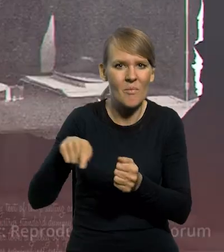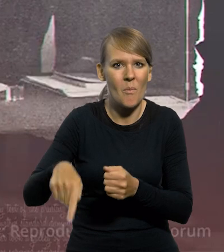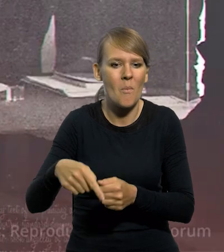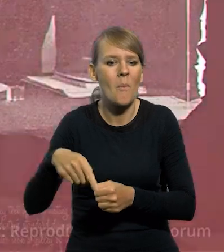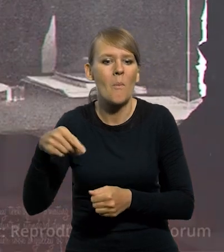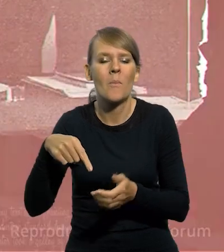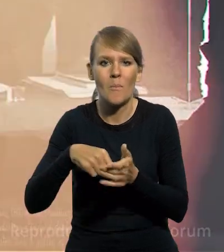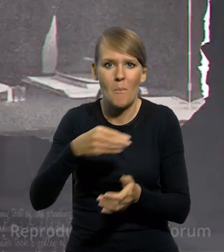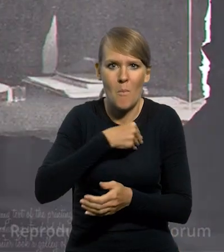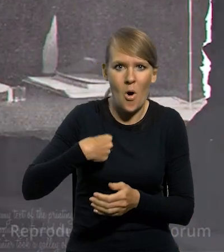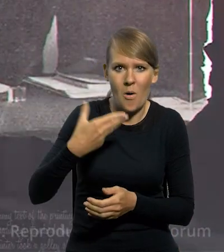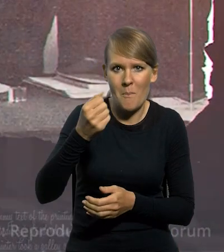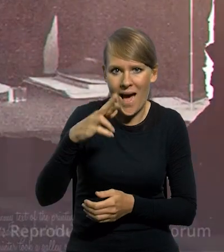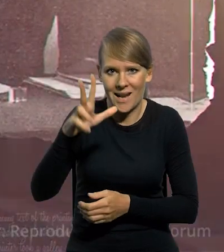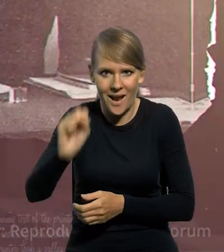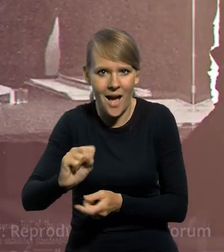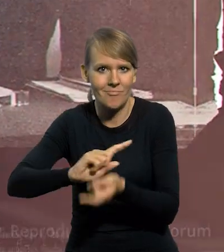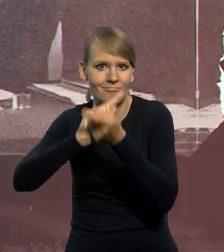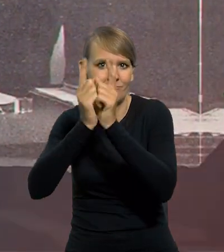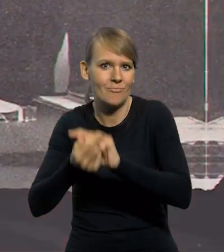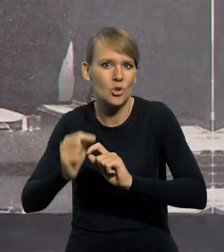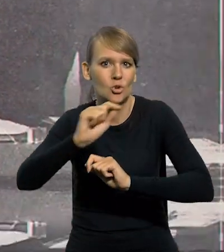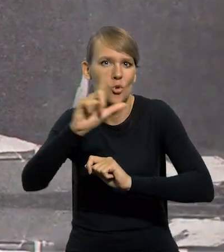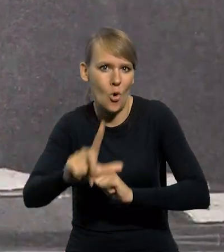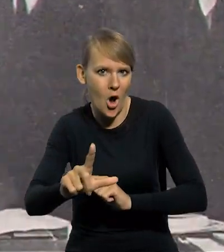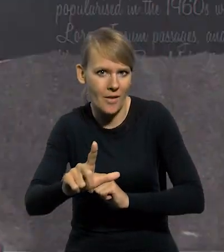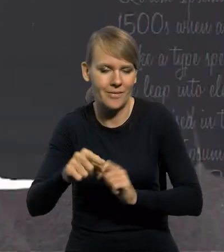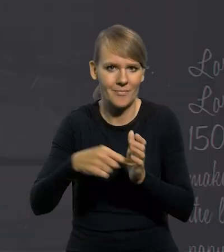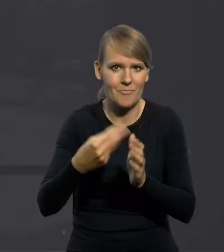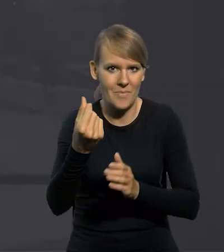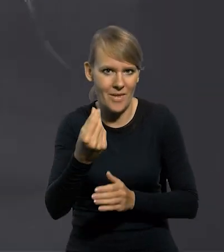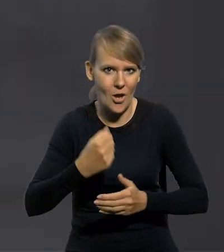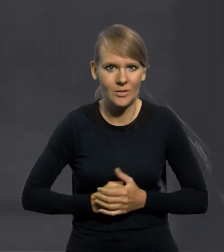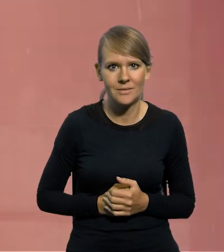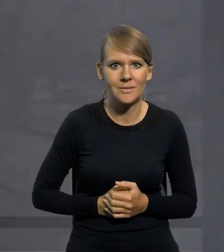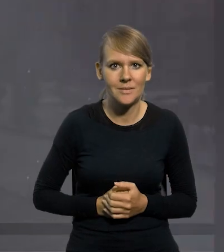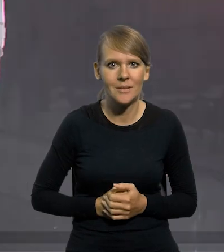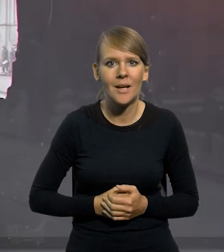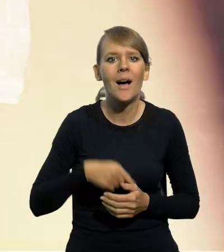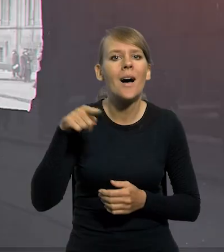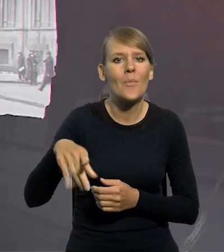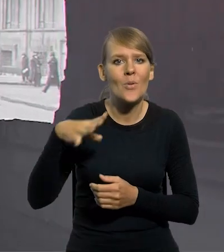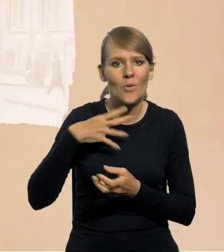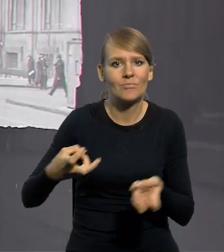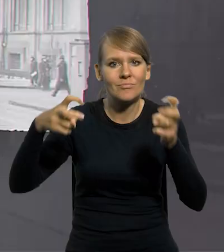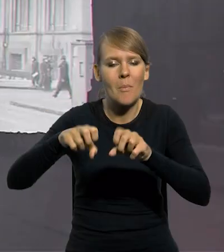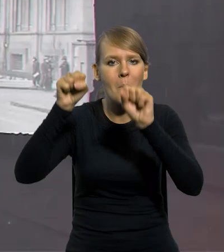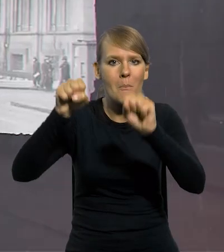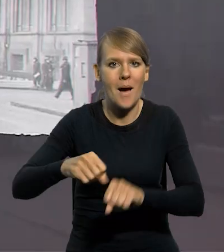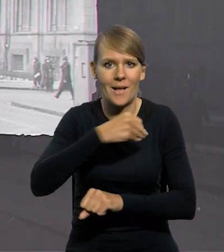wszedł do obiegu złoty, poprzednik naszej obecnej jednostki pieniężnej. Zajął się tym utworzony wówczas Bank Polski,